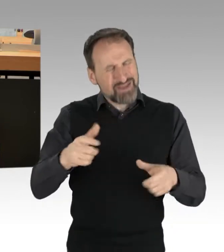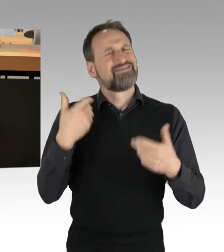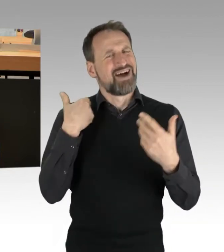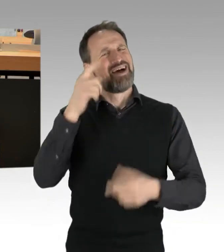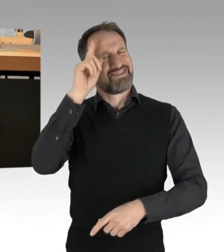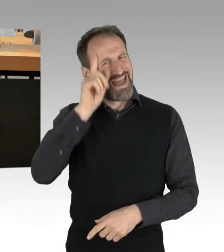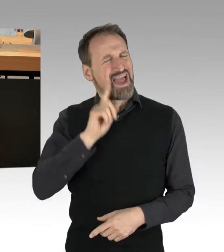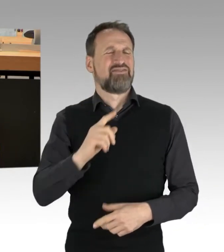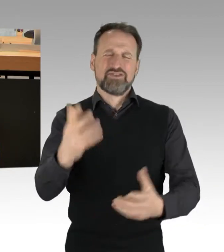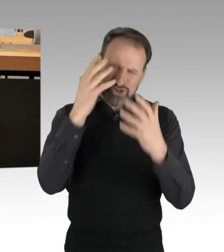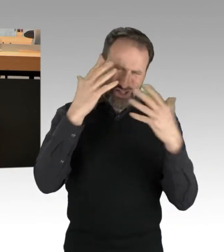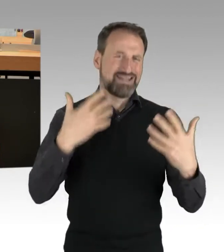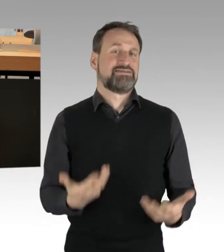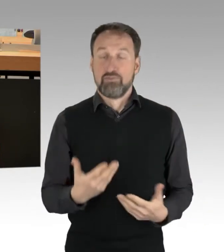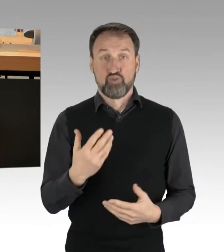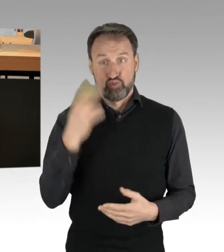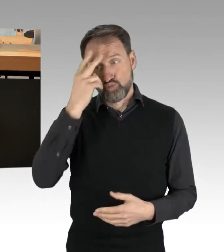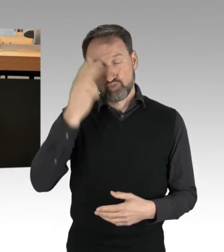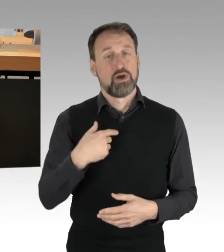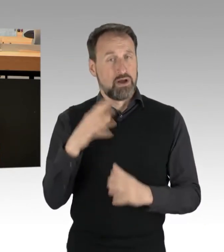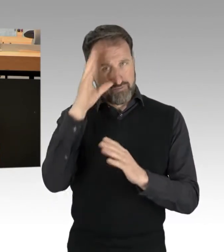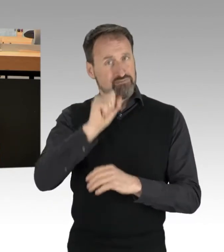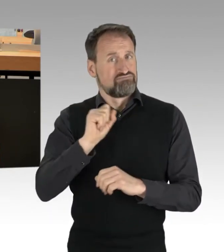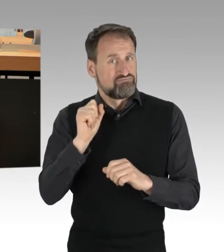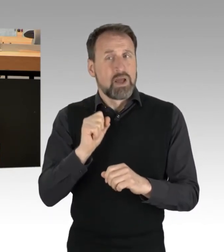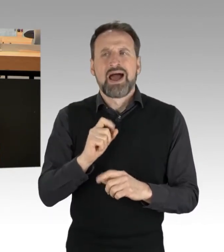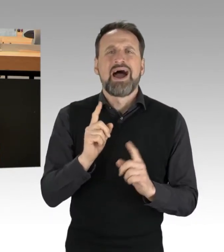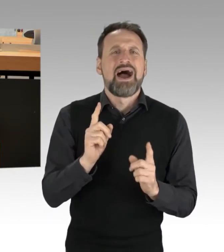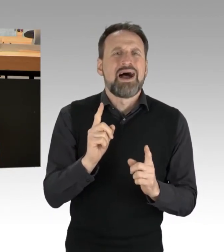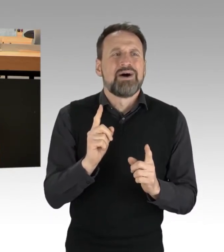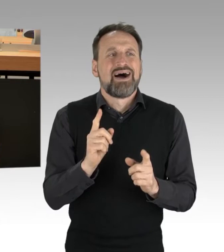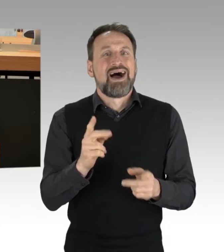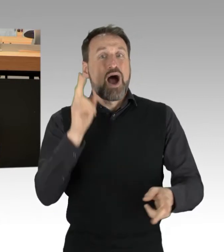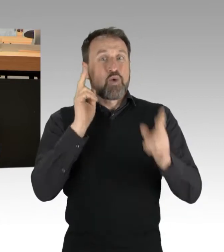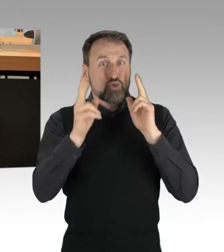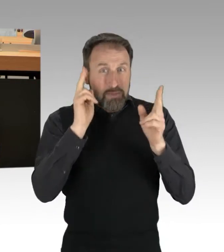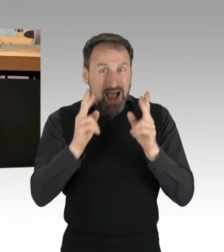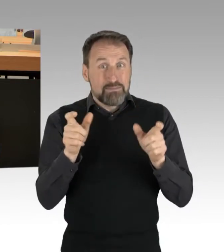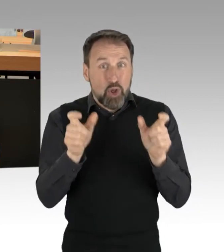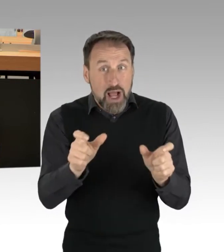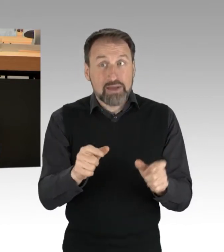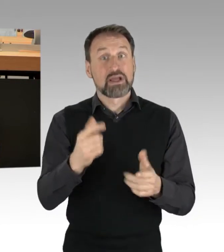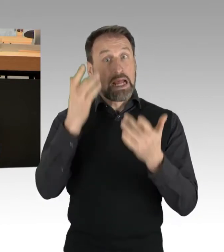Ist deshalb eine Autobahnblockade illegitim? So einfach ist es eben nicht. Das lässt sich nicht einfach gegeneinander aufwiegen.